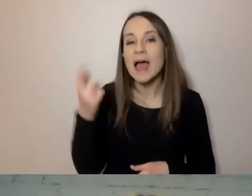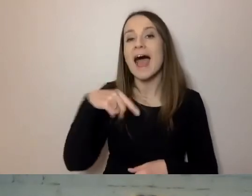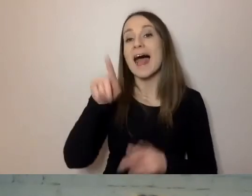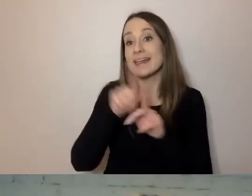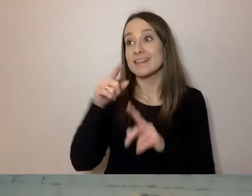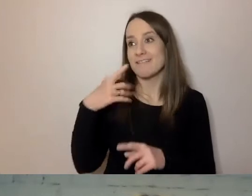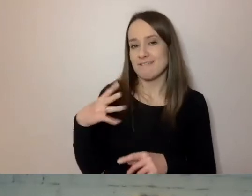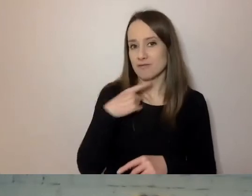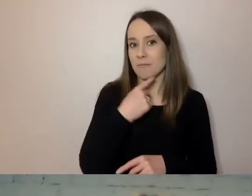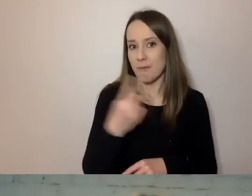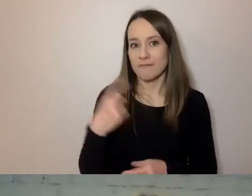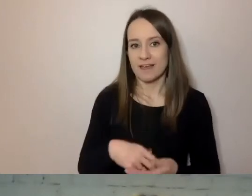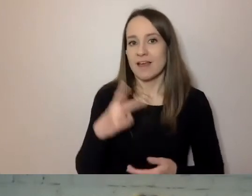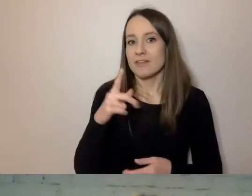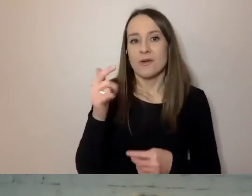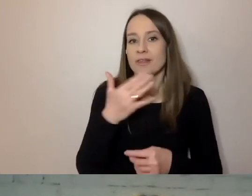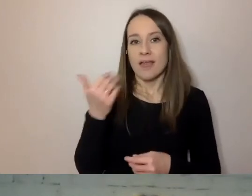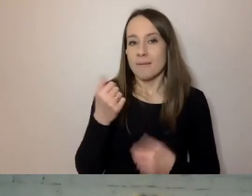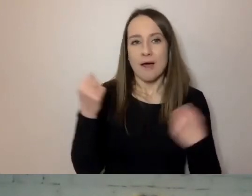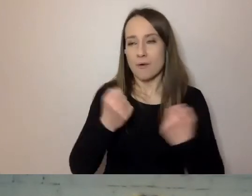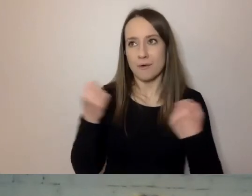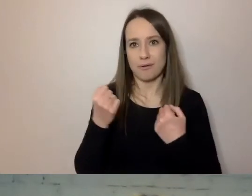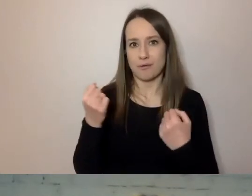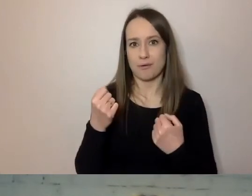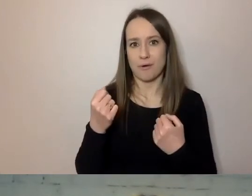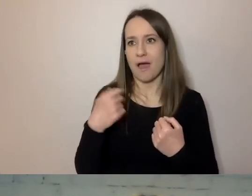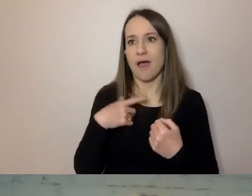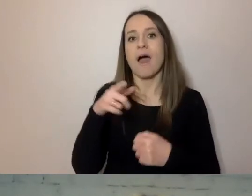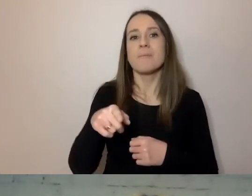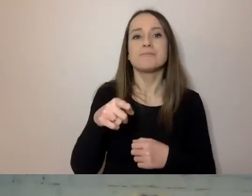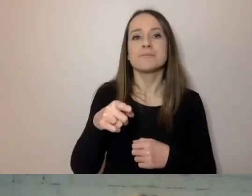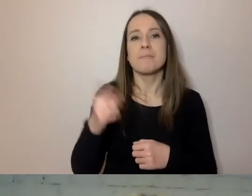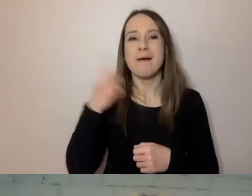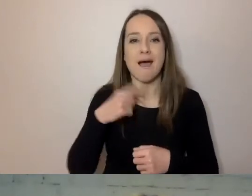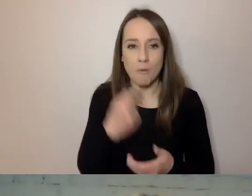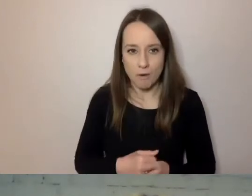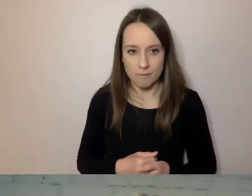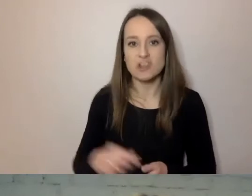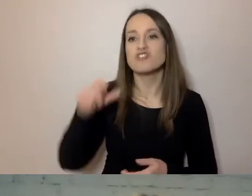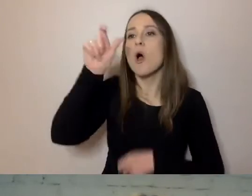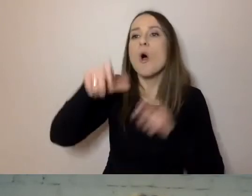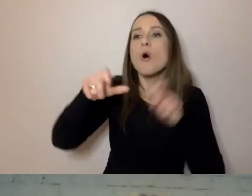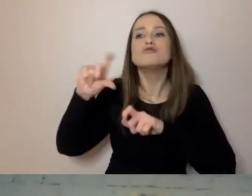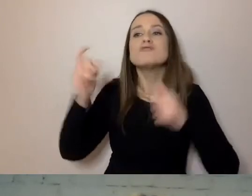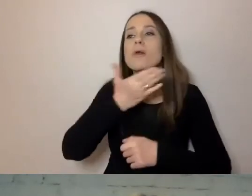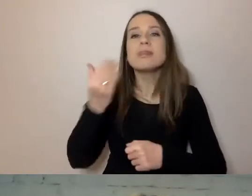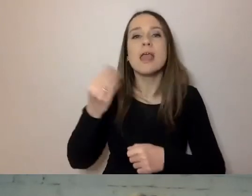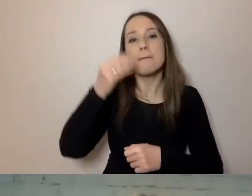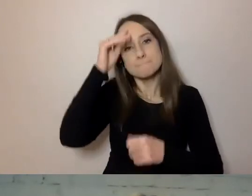i wcale nie jest ich tak mało w aglomeracji warszawskiej - bez wyższego wykształcenia. Zbadaliśmy swoje dokumenty.